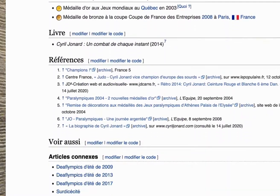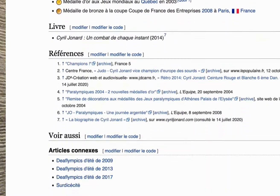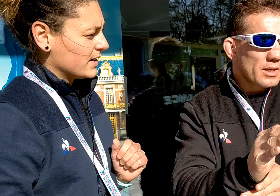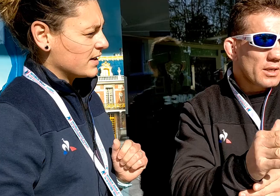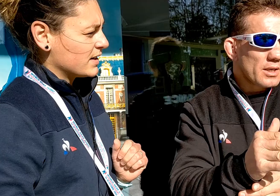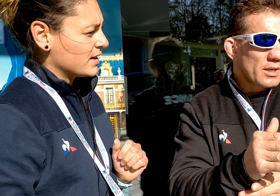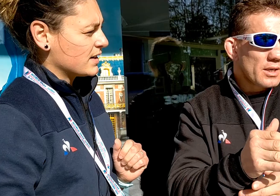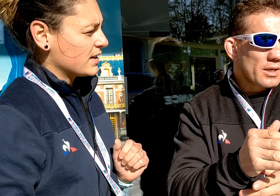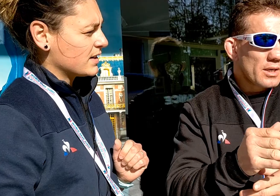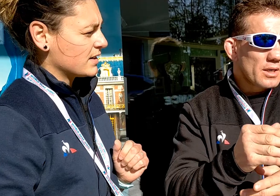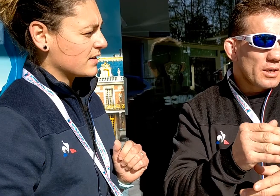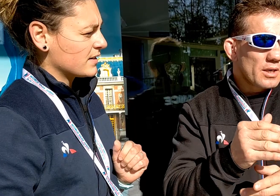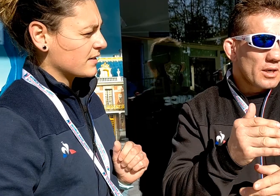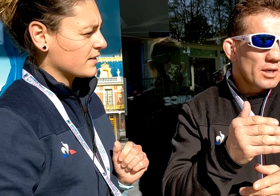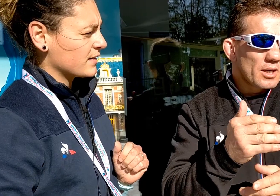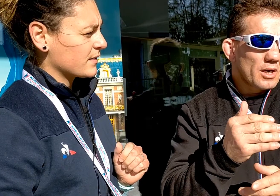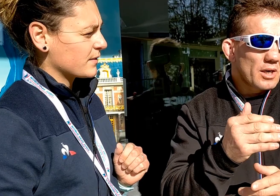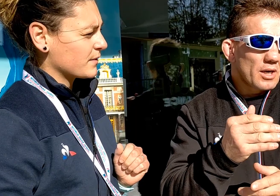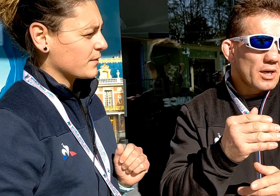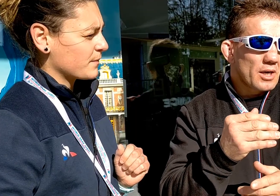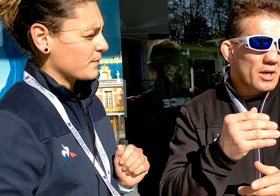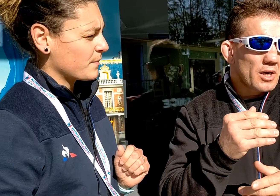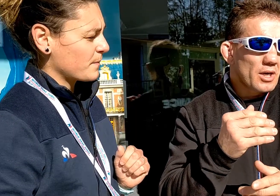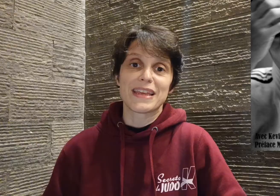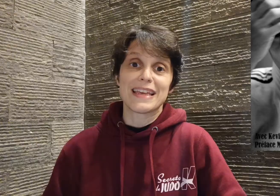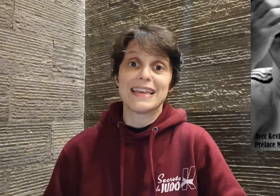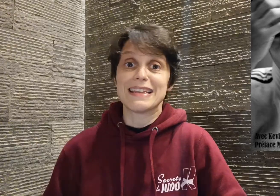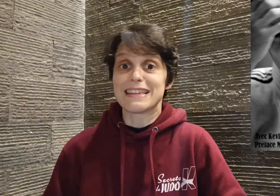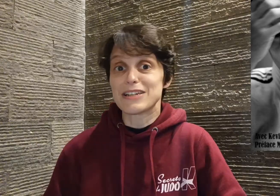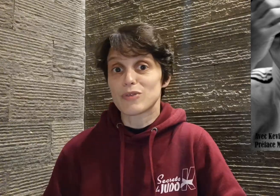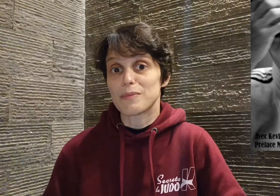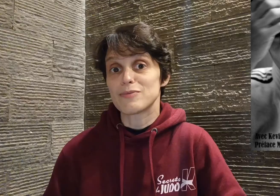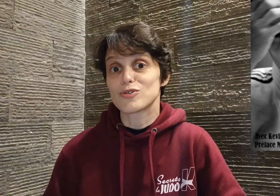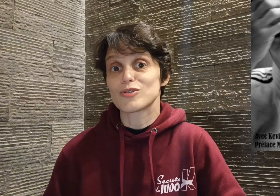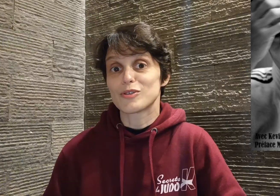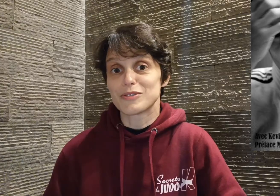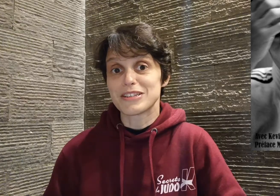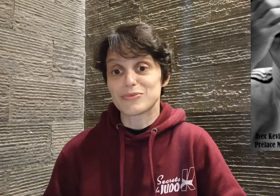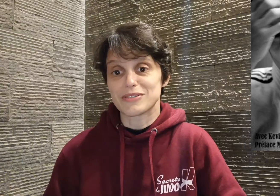j'ai eu la chance de pouvoir l'interviewer et dès le soir même, je commandais son livre.